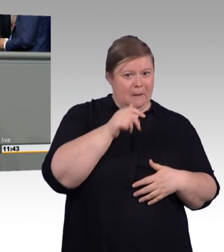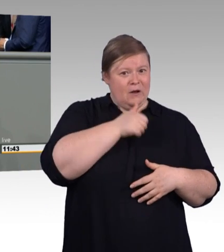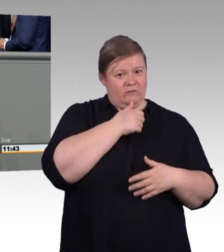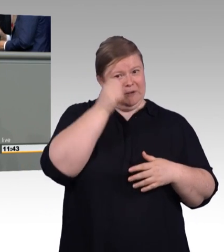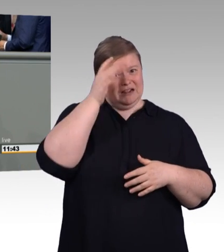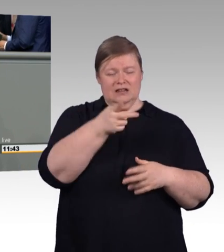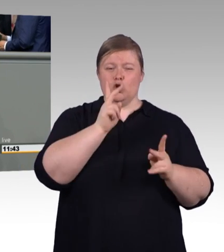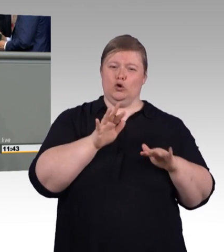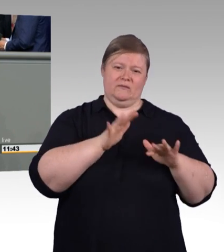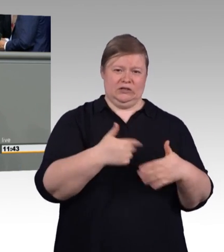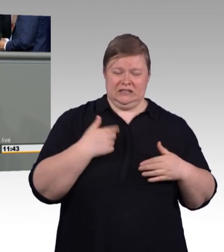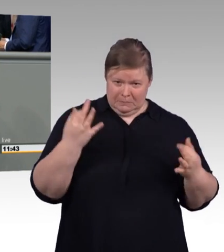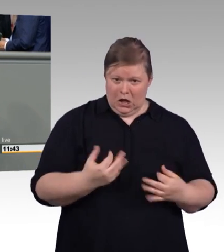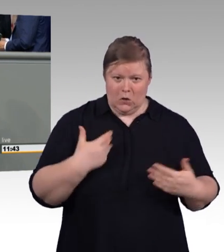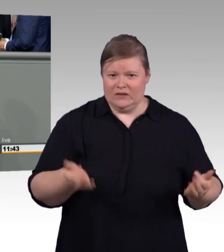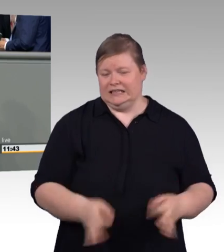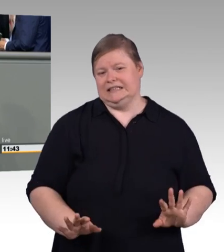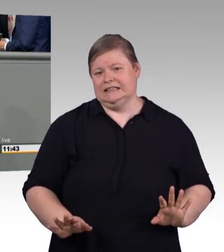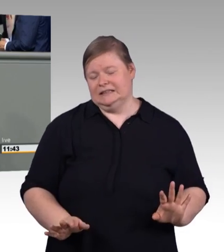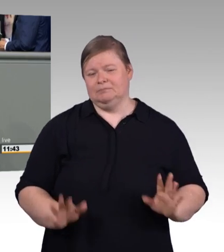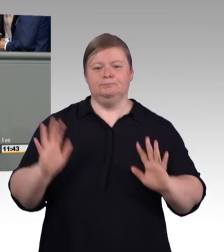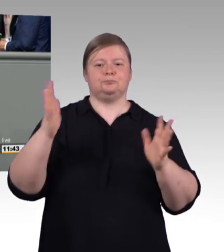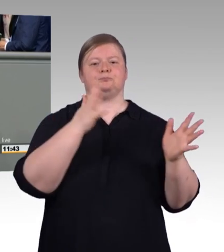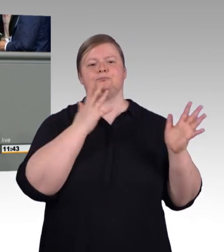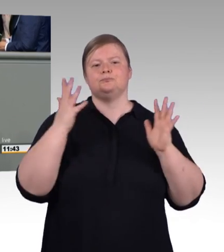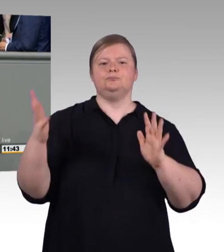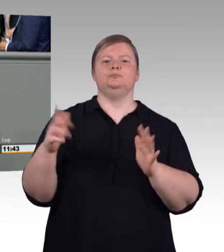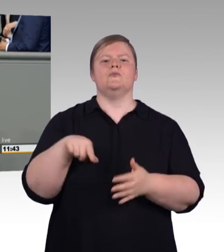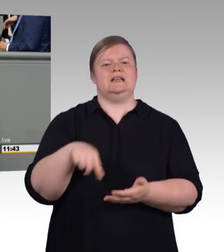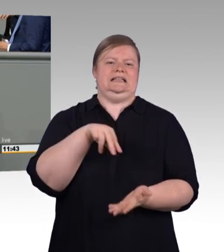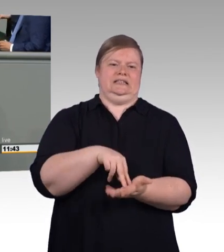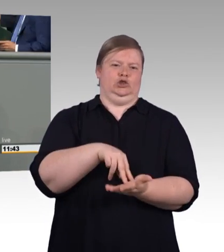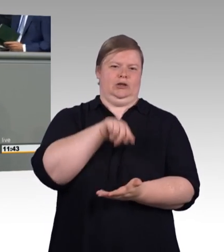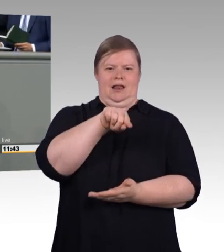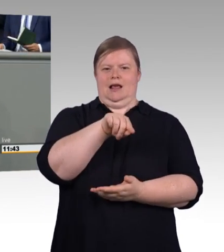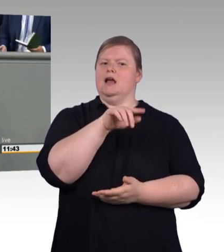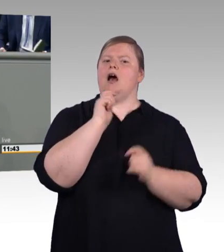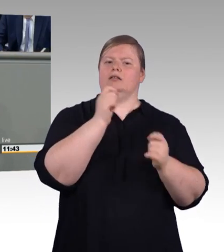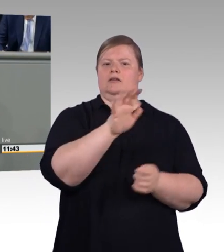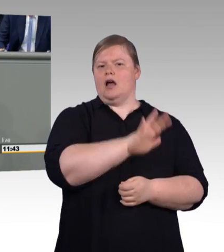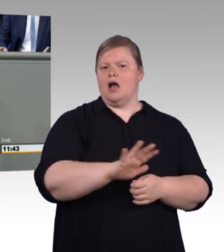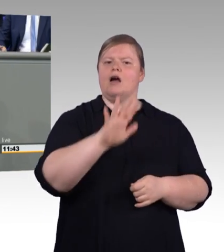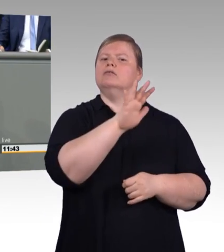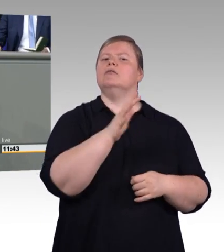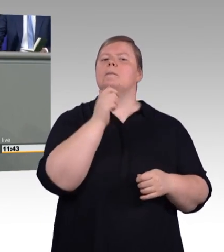Schulabschluss haben, mitnehmen. Meine sehr verehrten Damen und Herren, ich denke an dieser Stelle zurück an einen Mann,